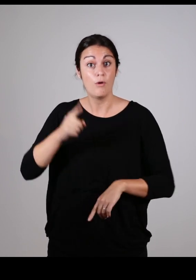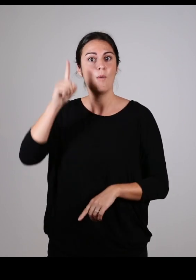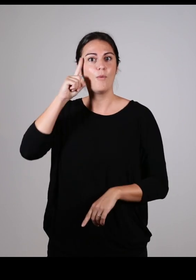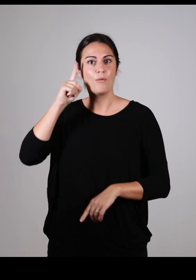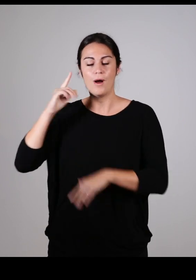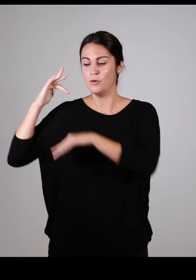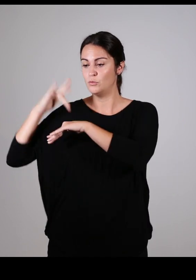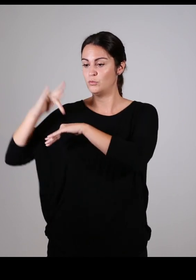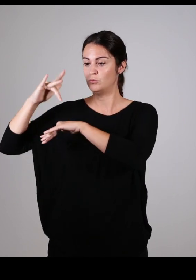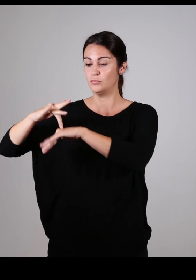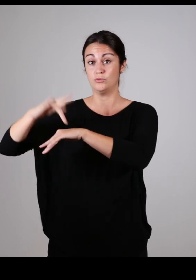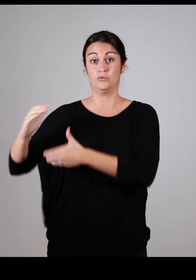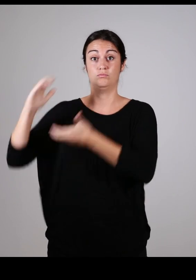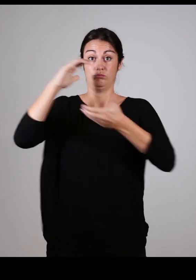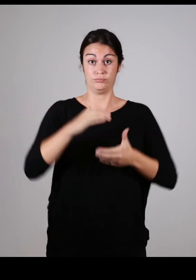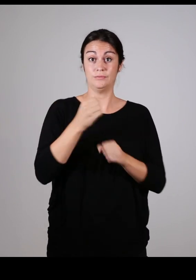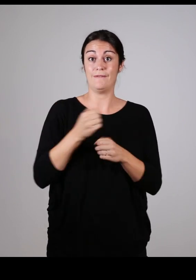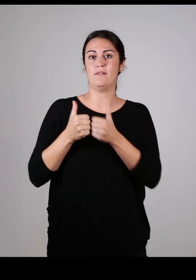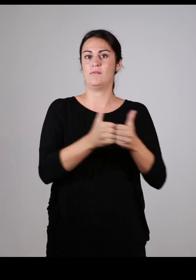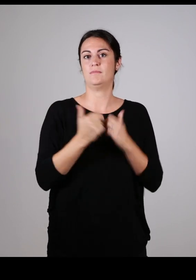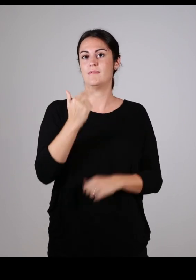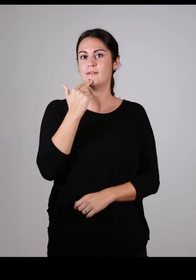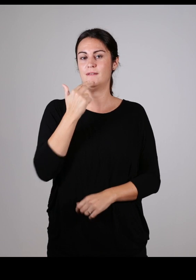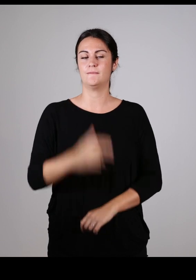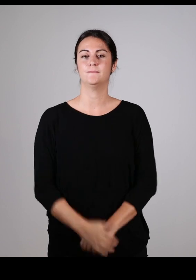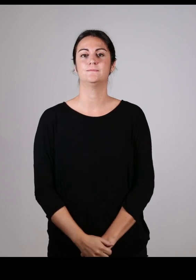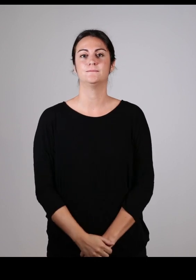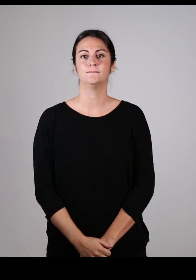car elles apportent leurs expériences pour un travail collaboratif de qualité :